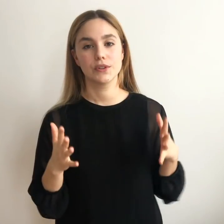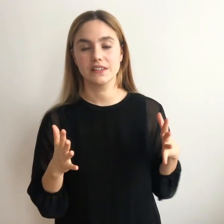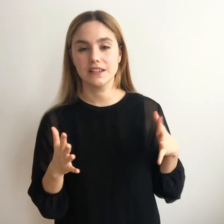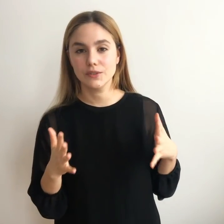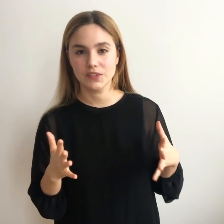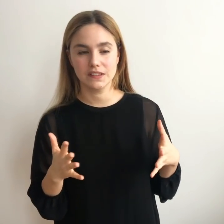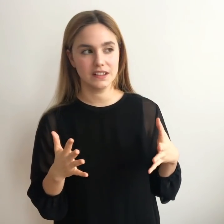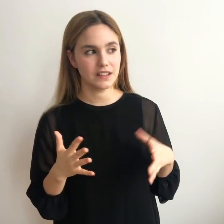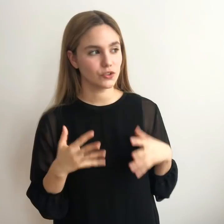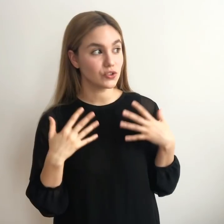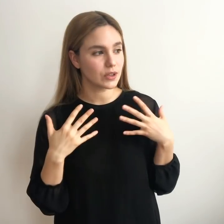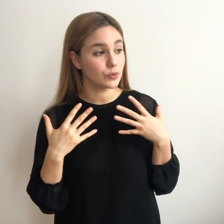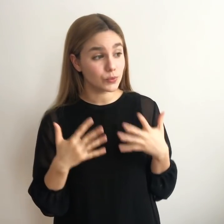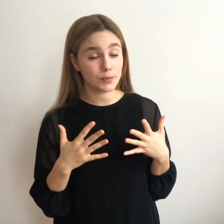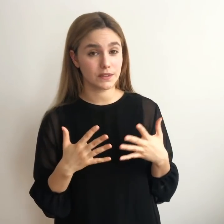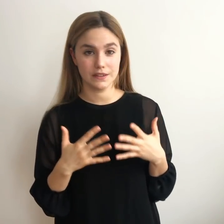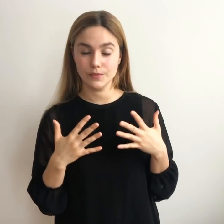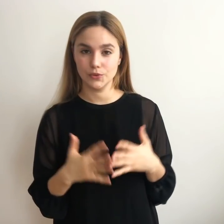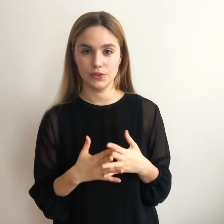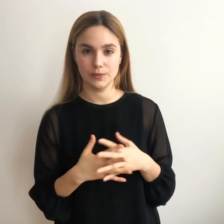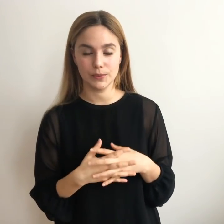Por desgracia no es así, yo he estado muy perdida mucho tiempo,